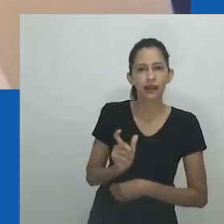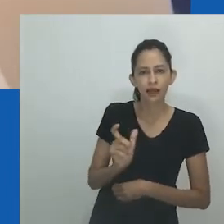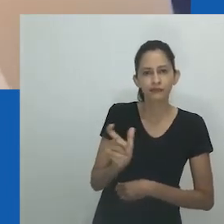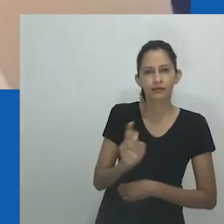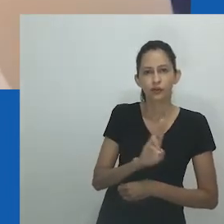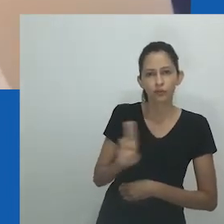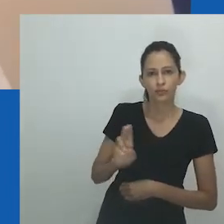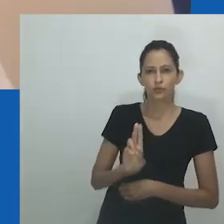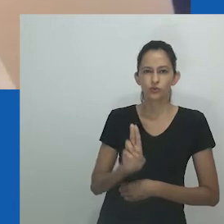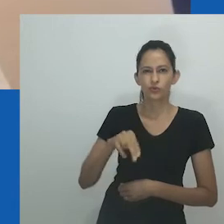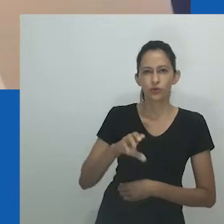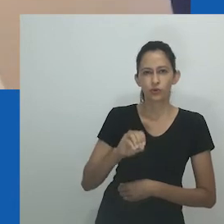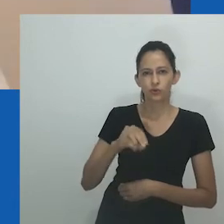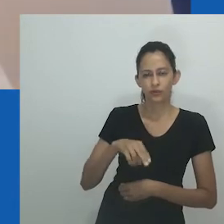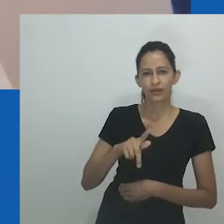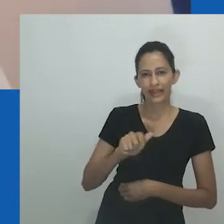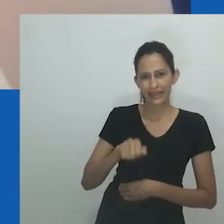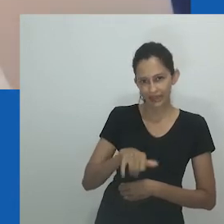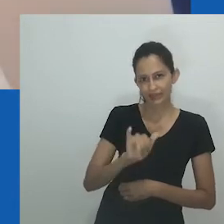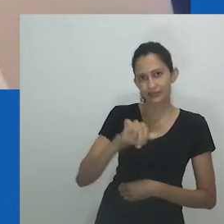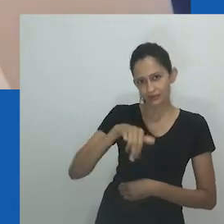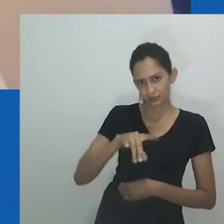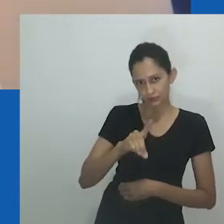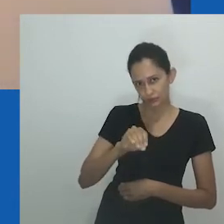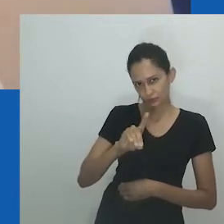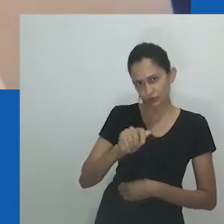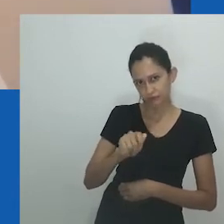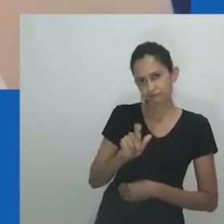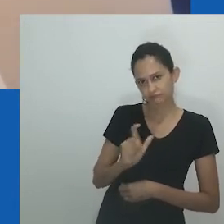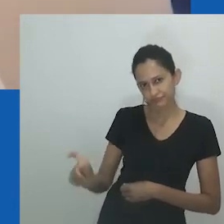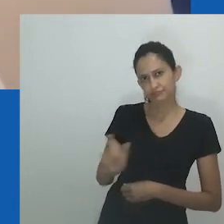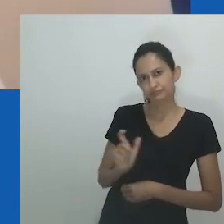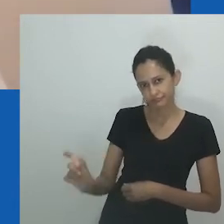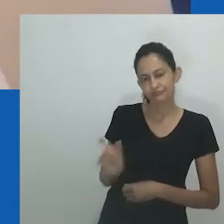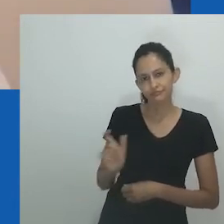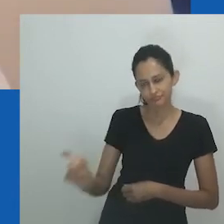Neste extrato, Mfundi se lembra de como em seu povoado as pessoas costumavam chamá-la de unongayindoda.